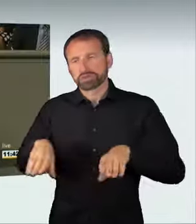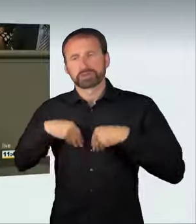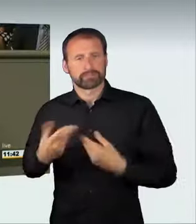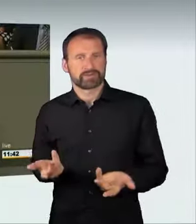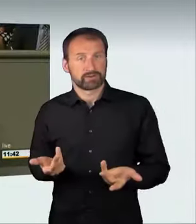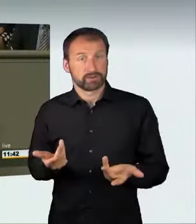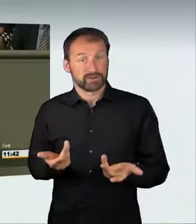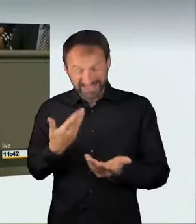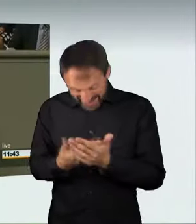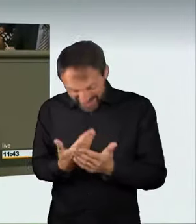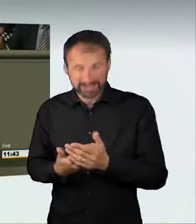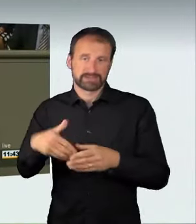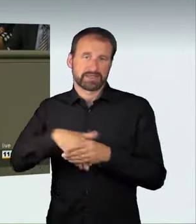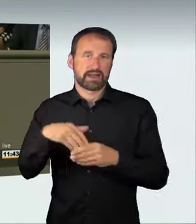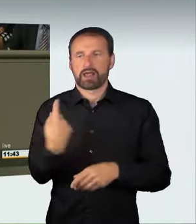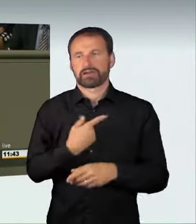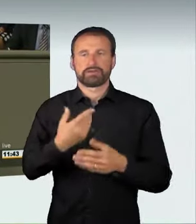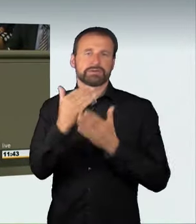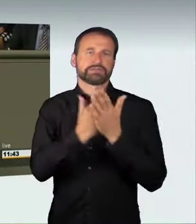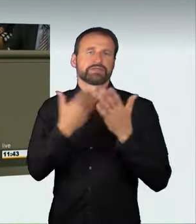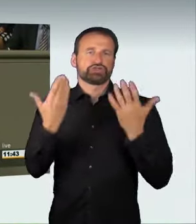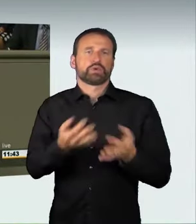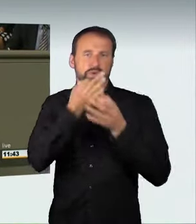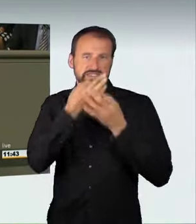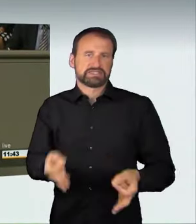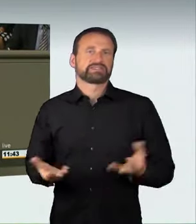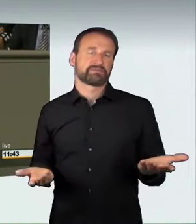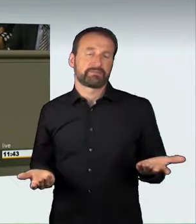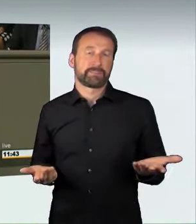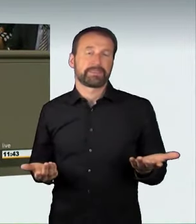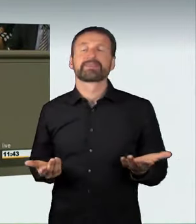In der Tat ist es so, dass die bisherigen rechtlichen Möglichkeiten